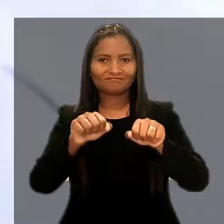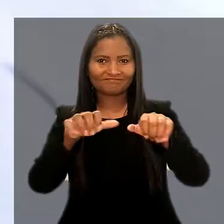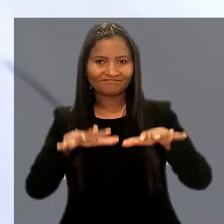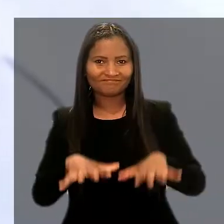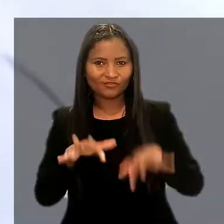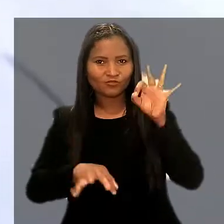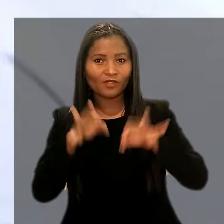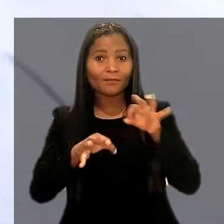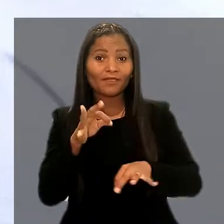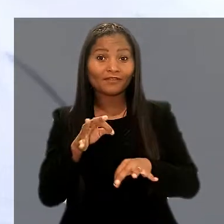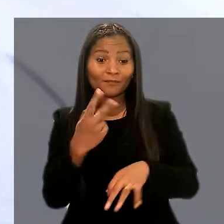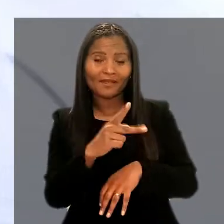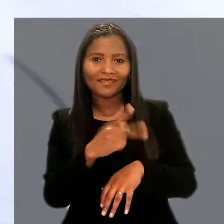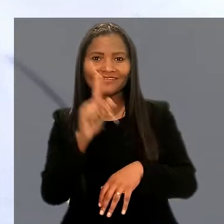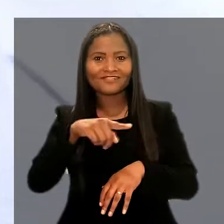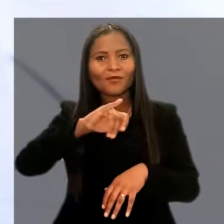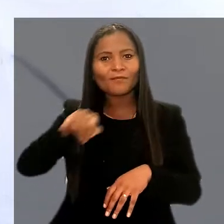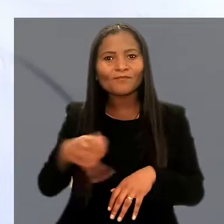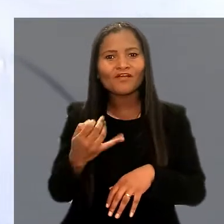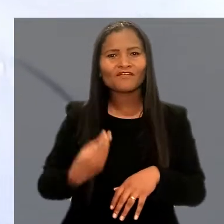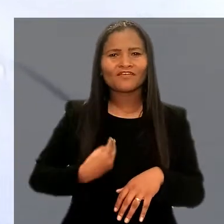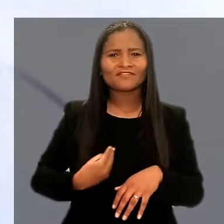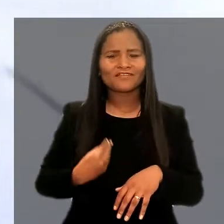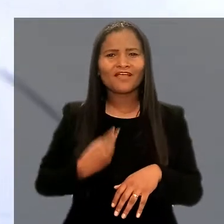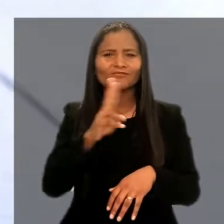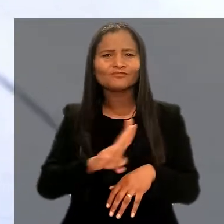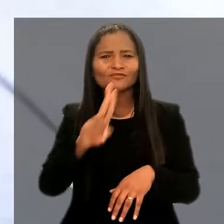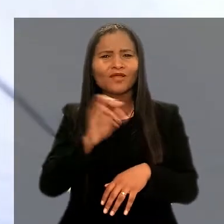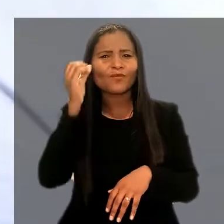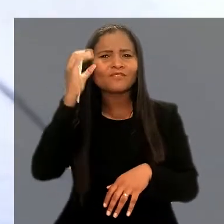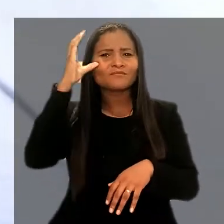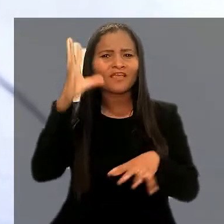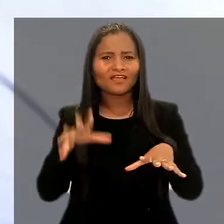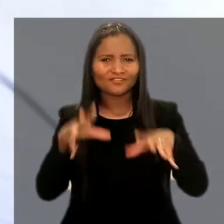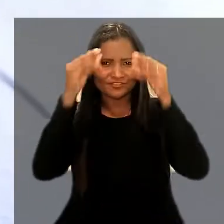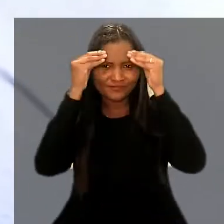Para eles, é uma oportunidade de vivenciar e aplicar conhecimentos adquiridos.